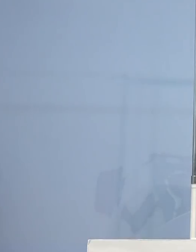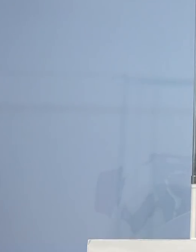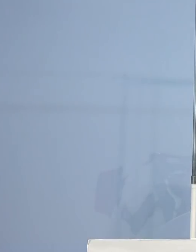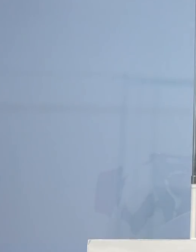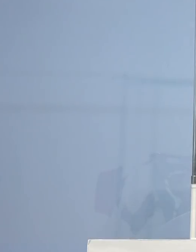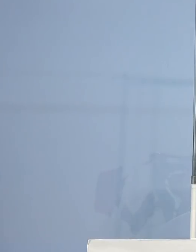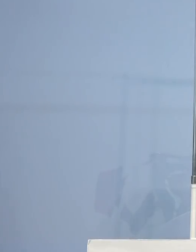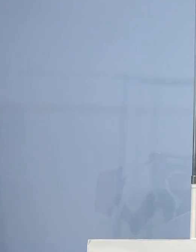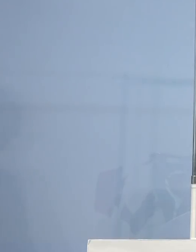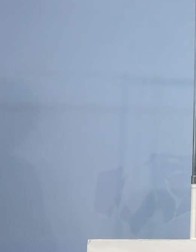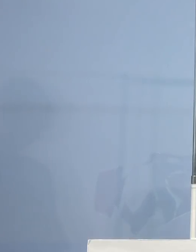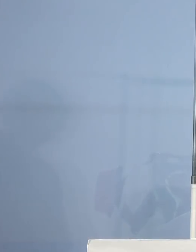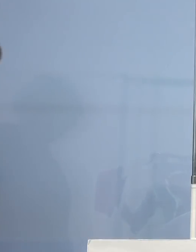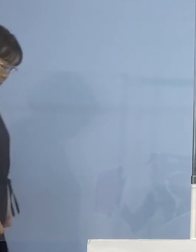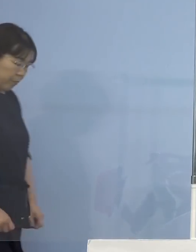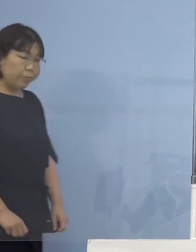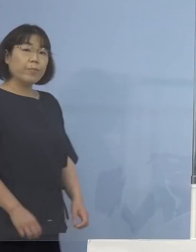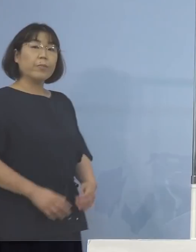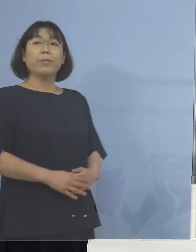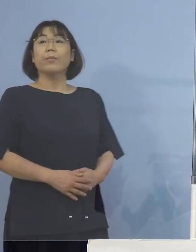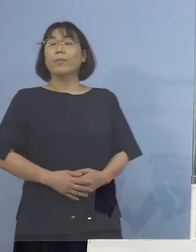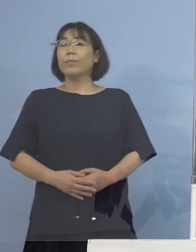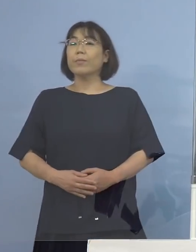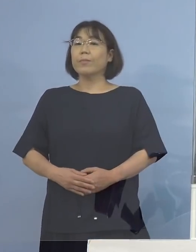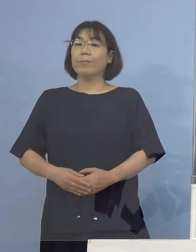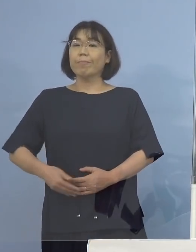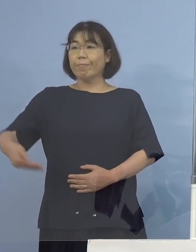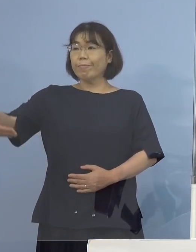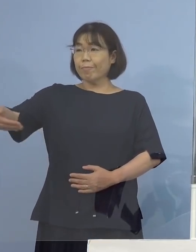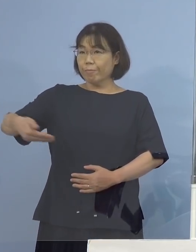（幹事社：徳島新聞社） それでは幹事社の徳島新聞からまずご質問させていただきます